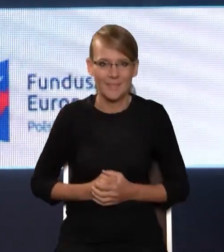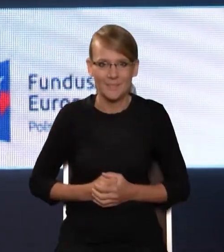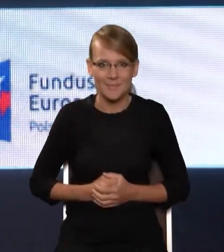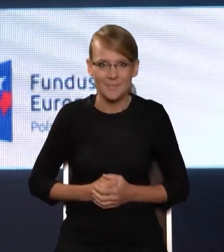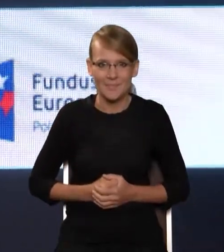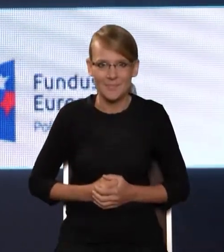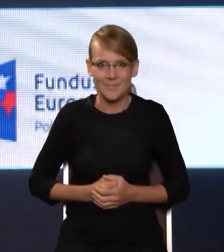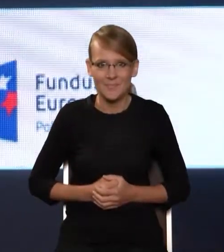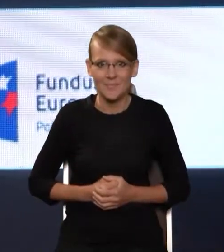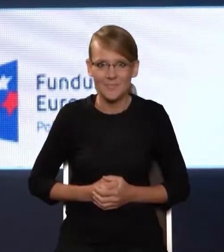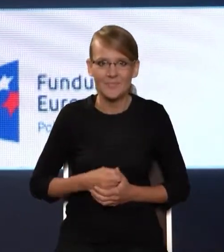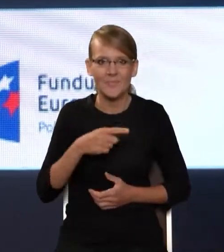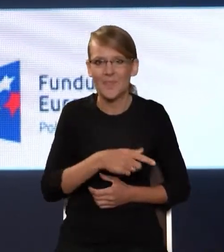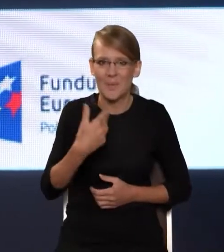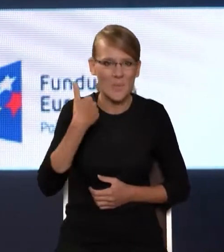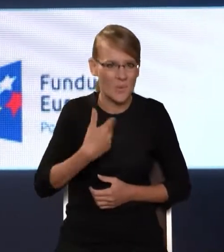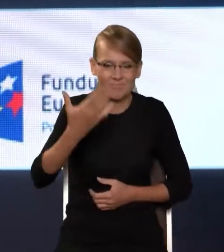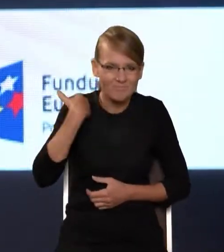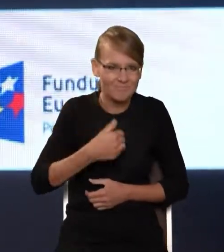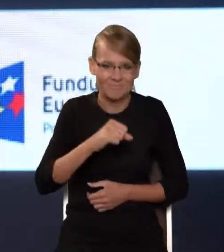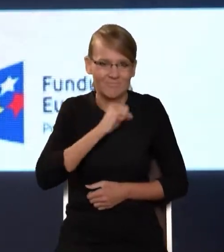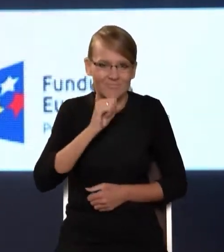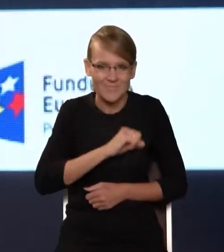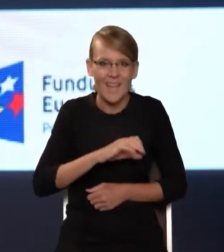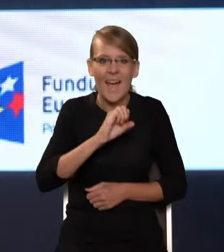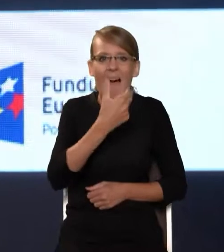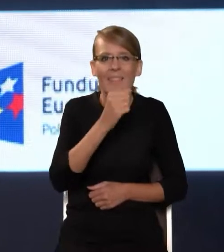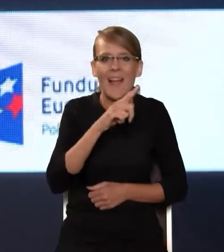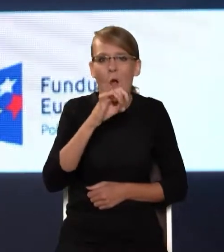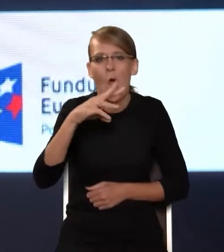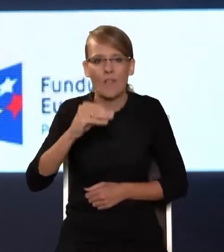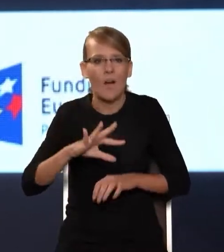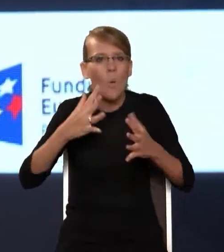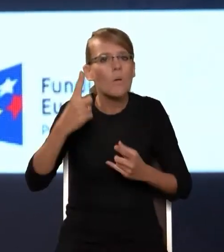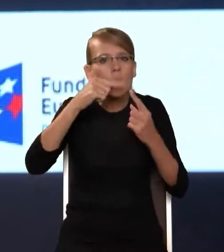i takie bardzo analogowe, bo przeświadczenie, że bez ruszenia w teren, bez dotarcia bezpośrednio do szkół,